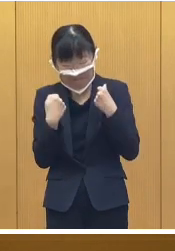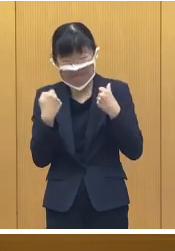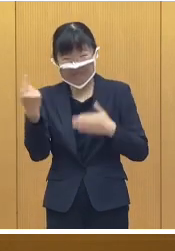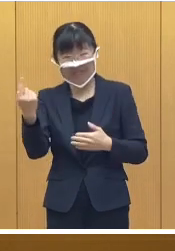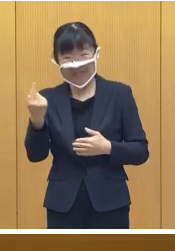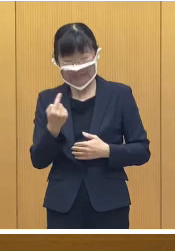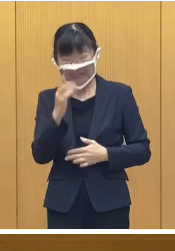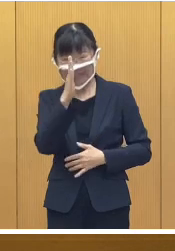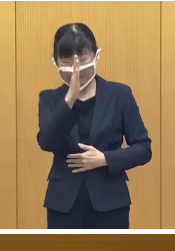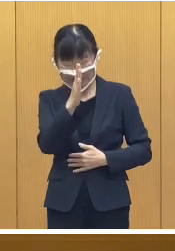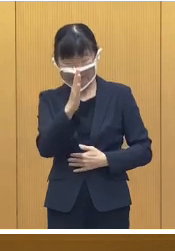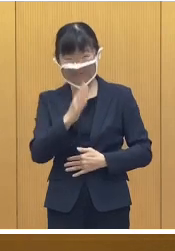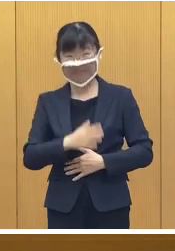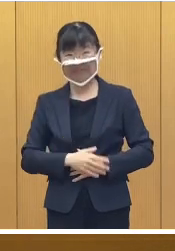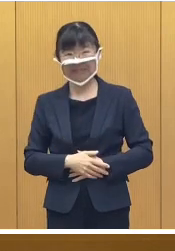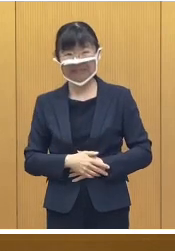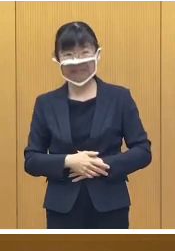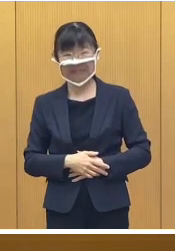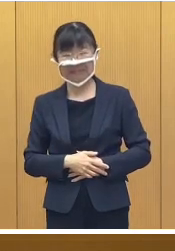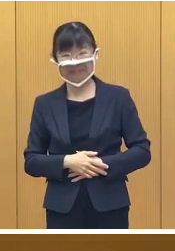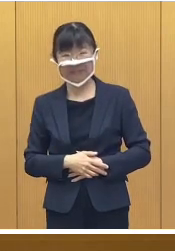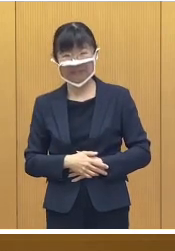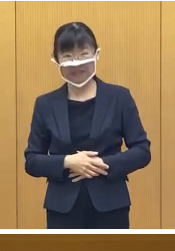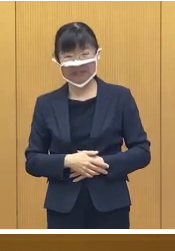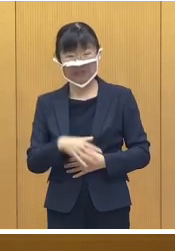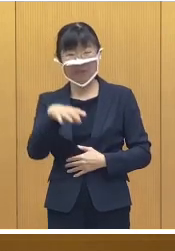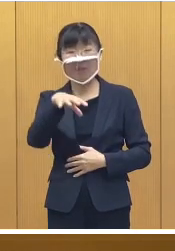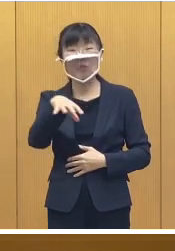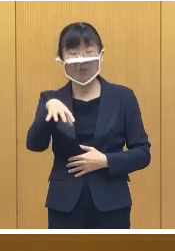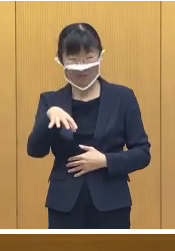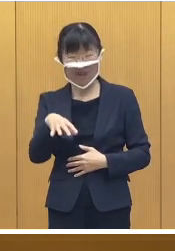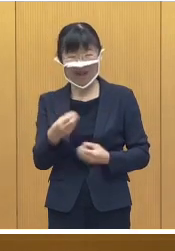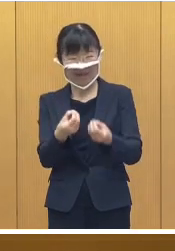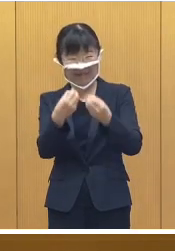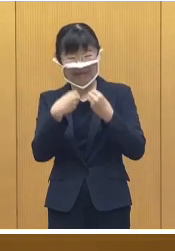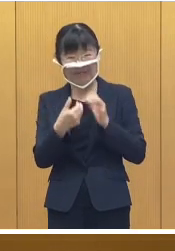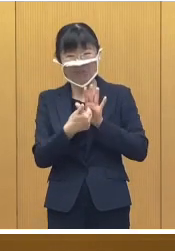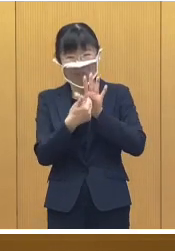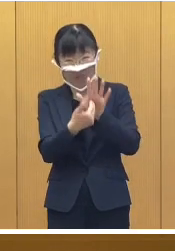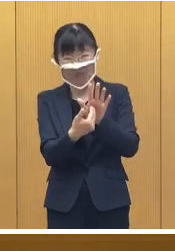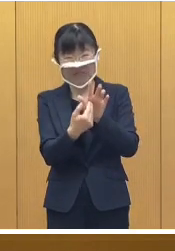いただきたいと思います なお会場では感染対策のために